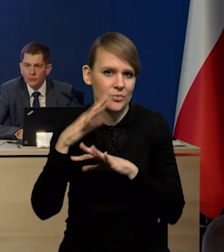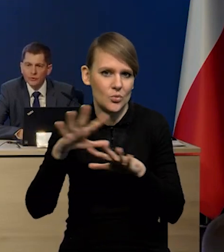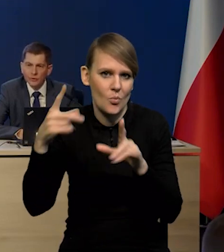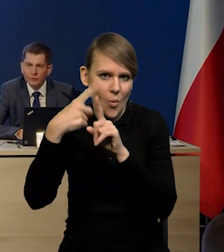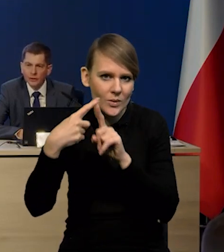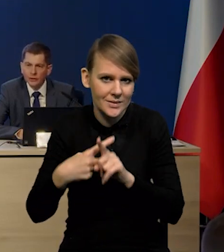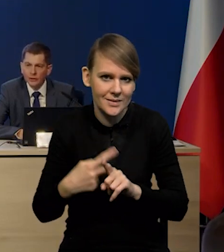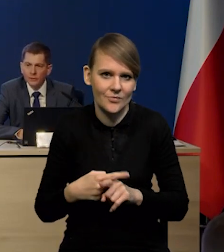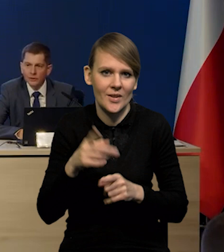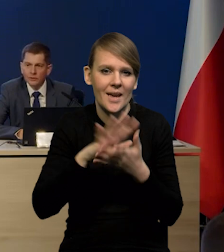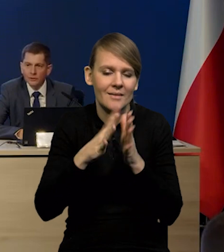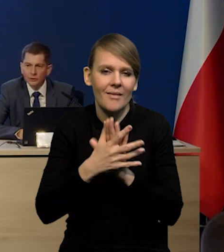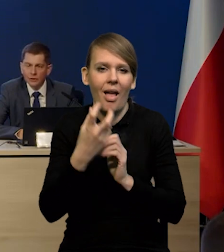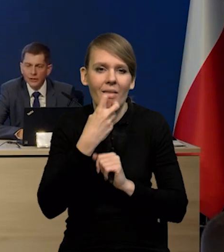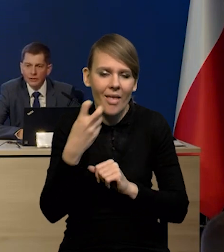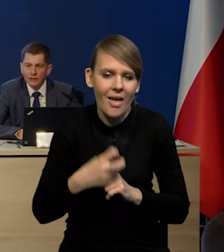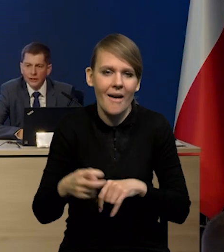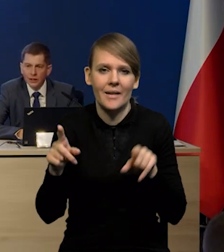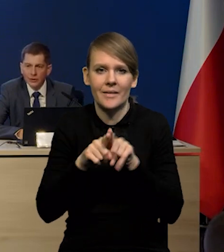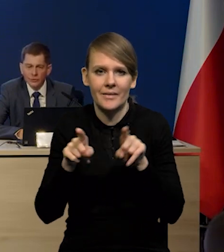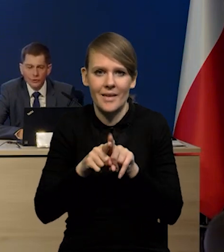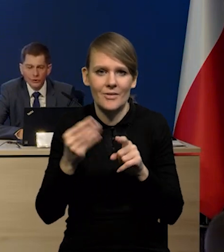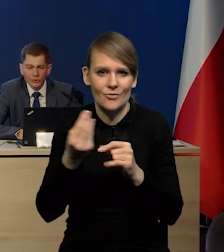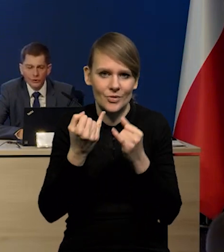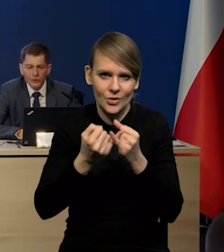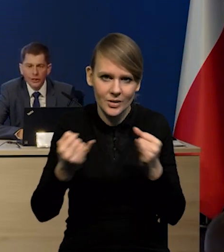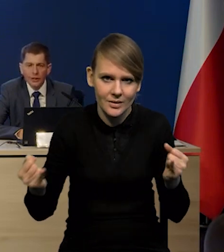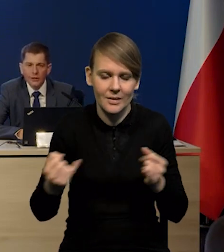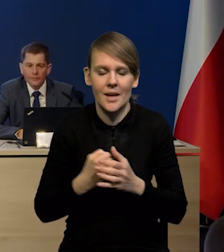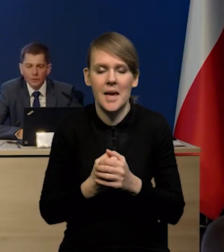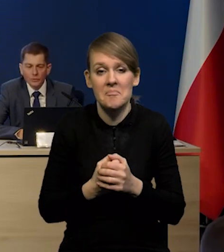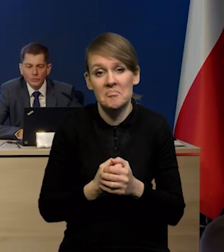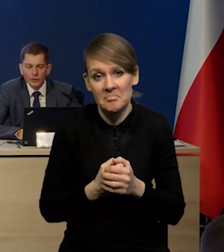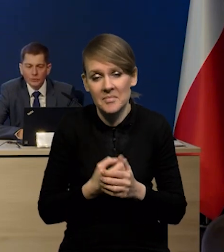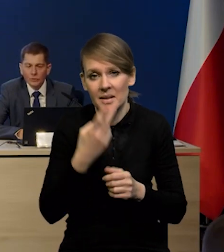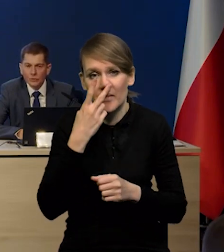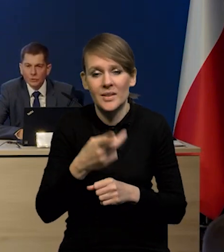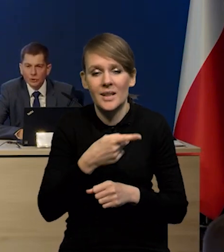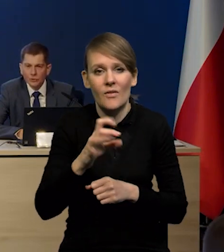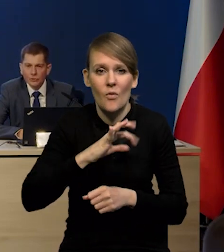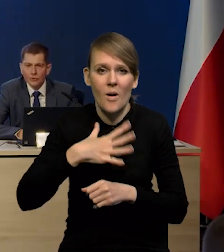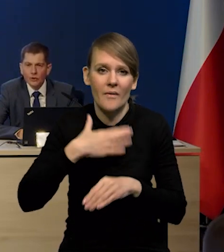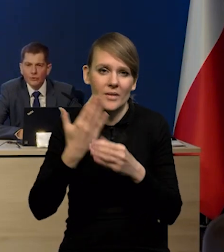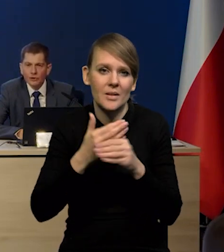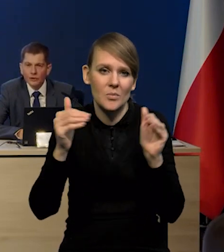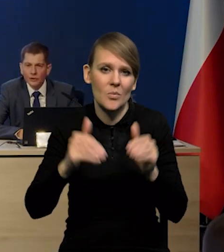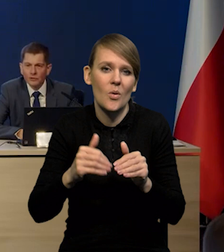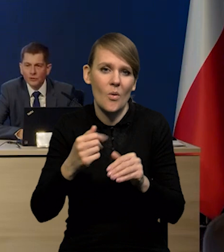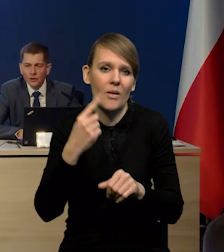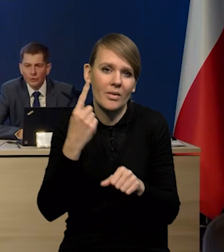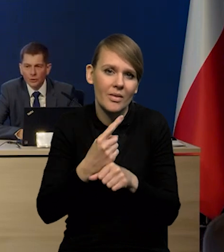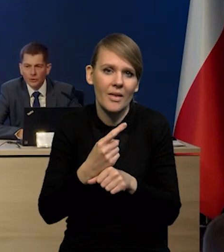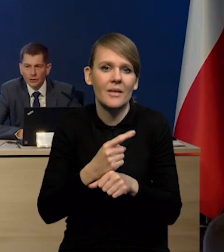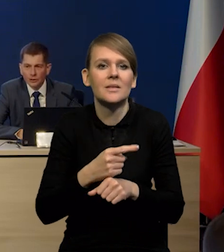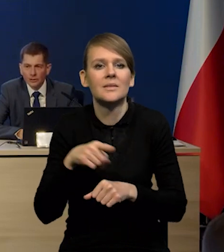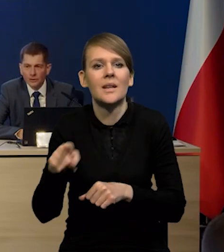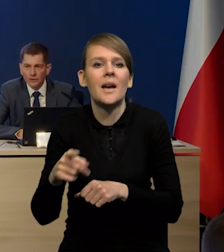Przede wszystkim na temat tego rynku energii, ale również innych, co wskazuje, że przedsiębiorcy mogą jednak decydować się na chomikowanie pracy.